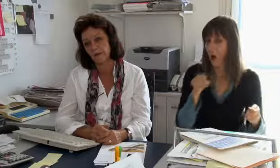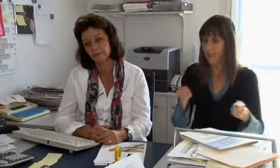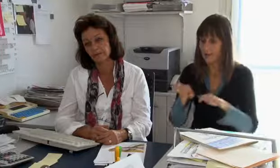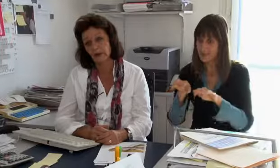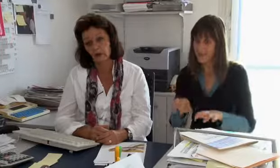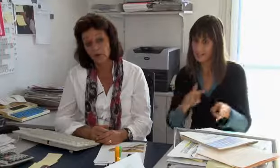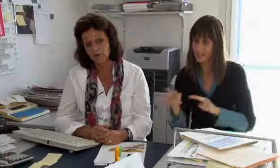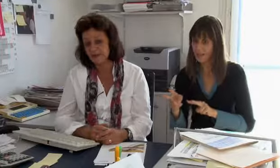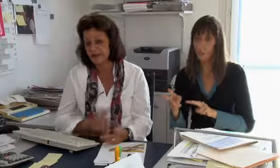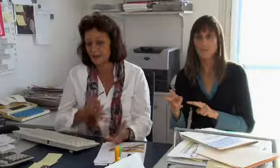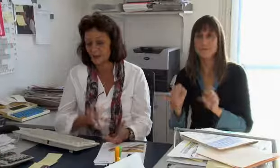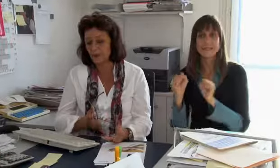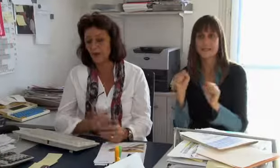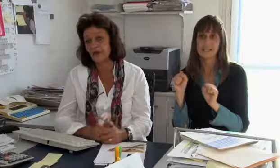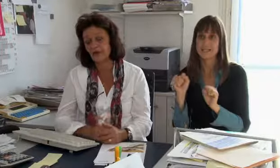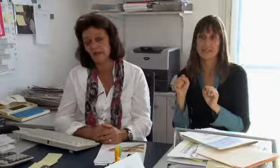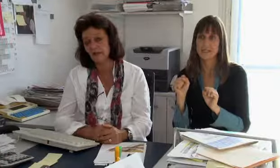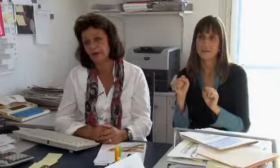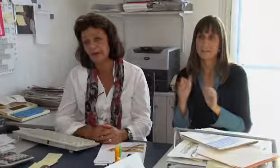aber die Textvermittlung überhaupt nicht.